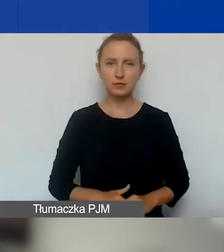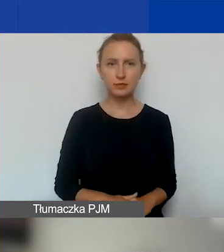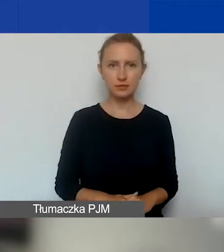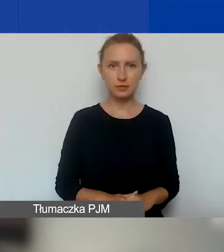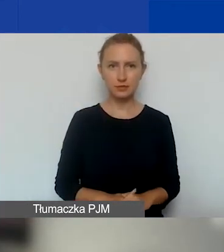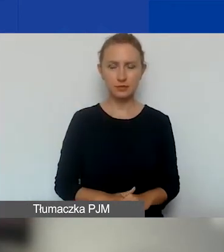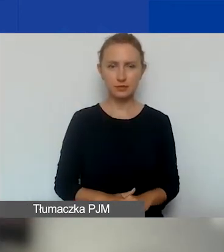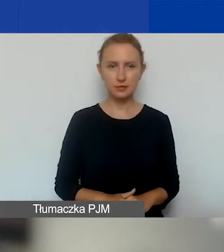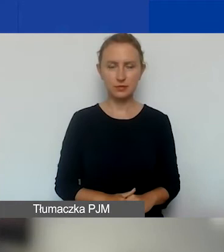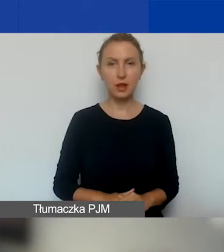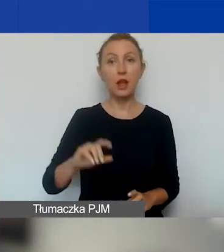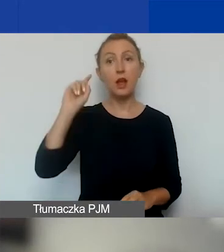Główne zasady.